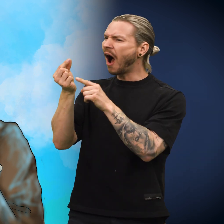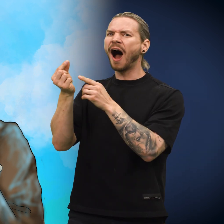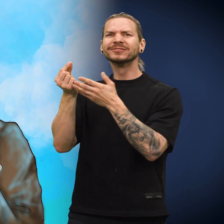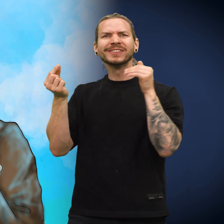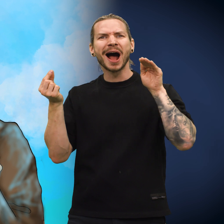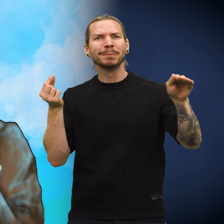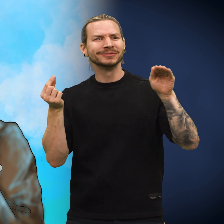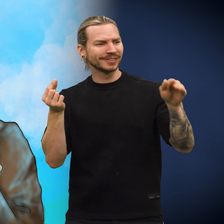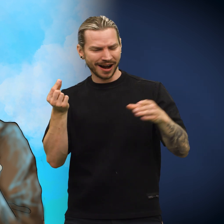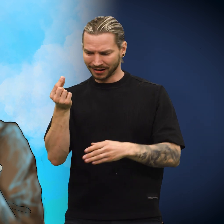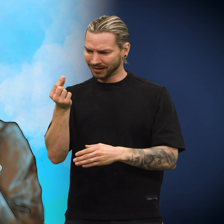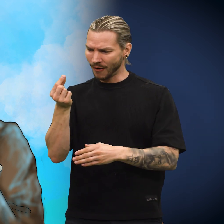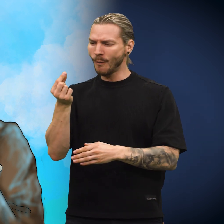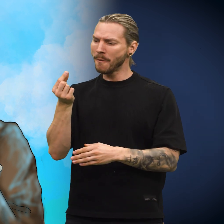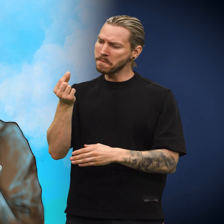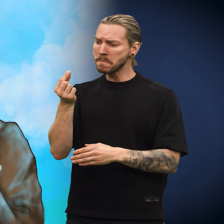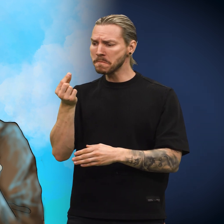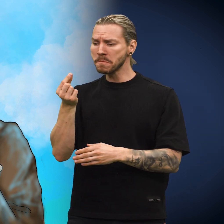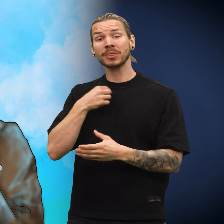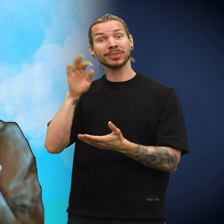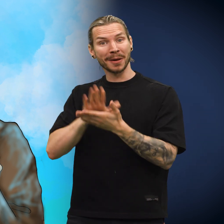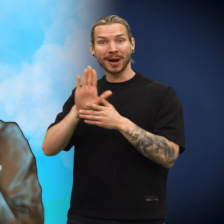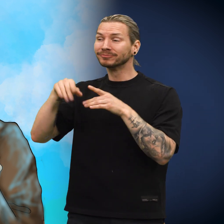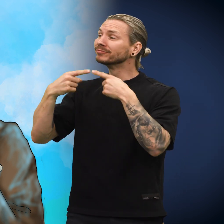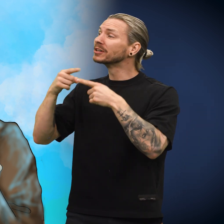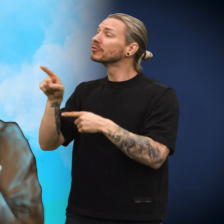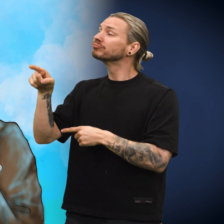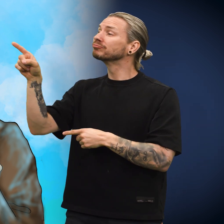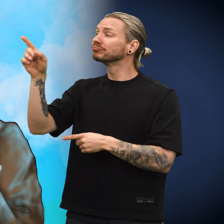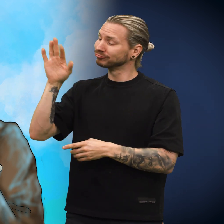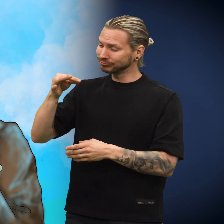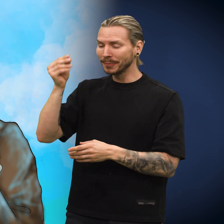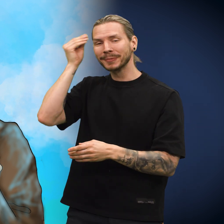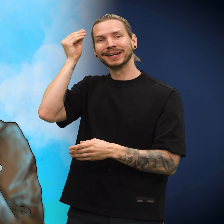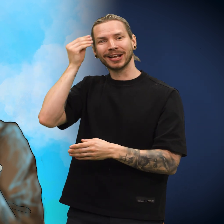«Denne skillingen er jo hjemmefra!» utbrøt han. «Jeg tar den med videre som et minne.»